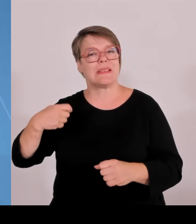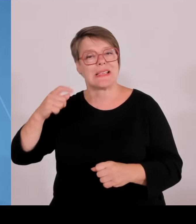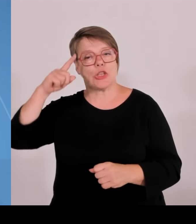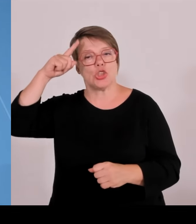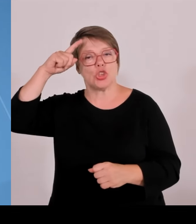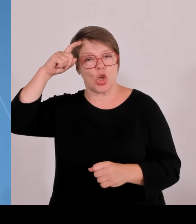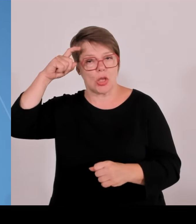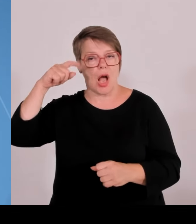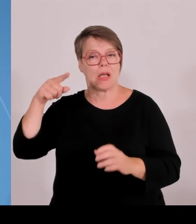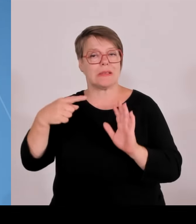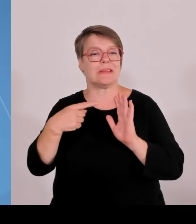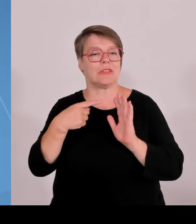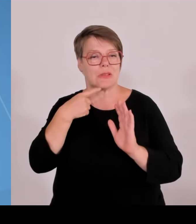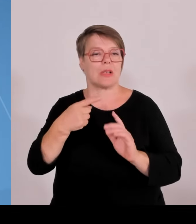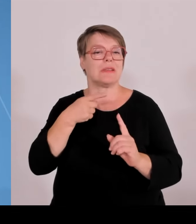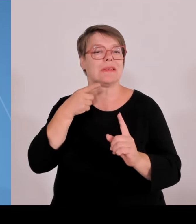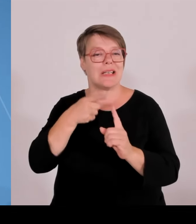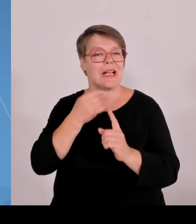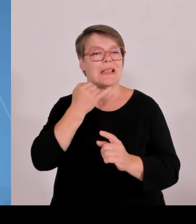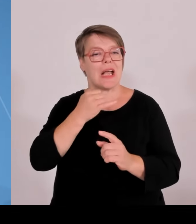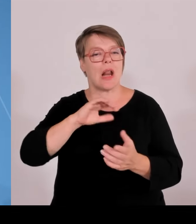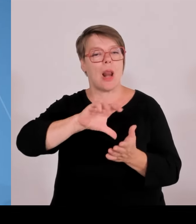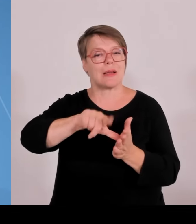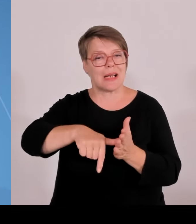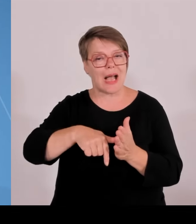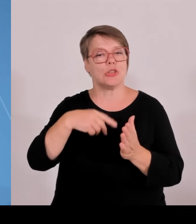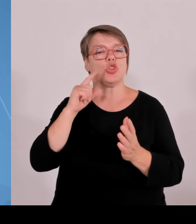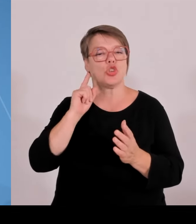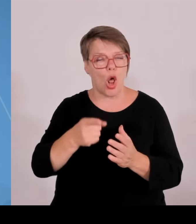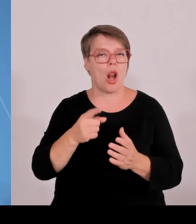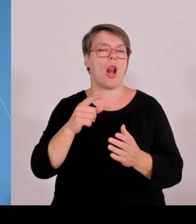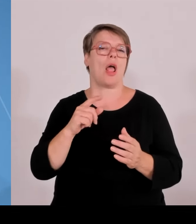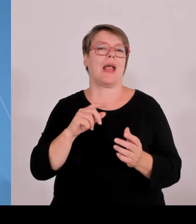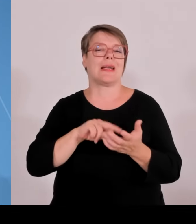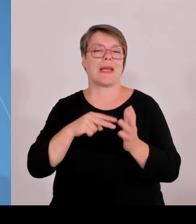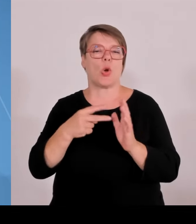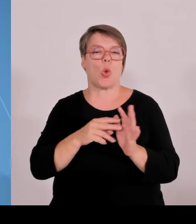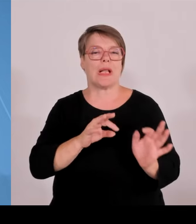die unternehmerische Praxis so erfolgreich funktioniert. Heute gab es den Zuschlag, die